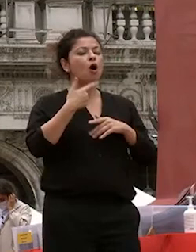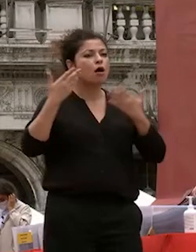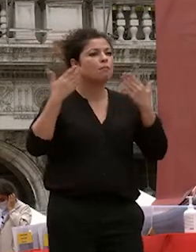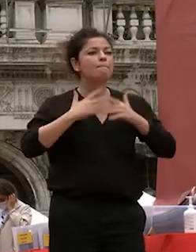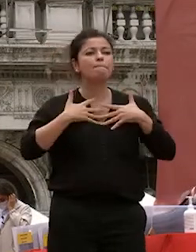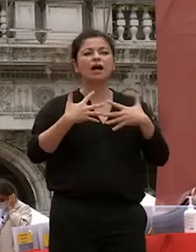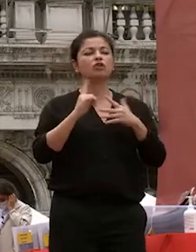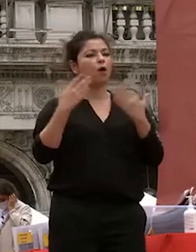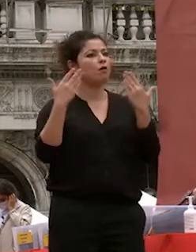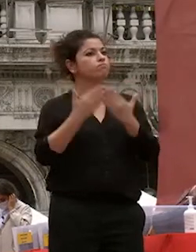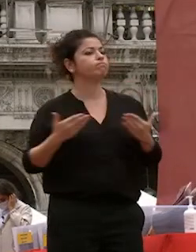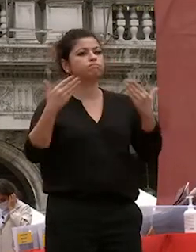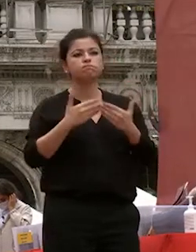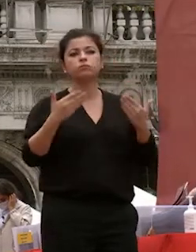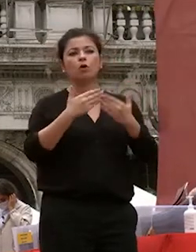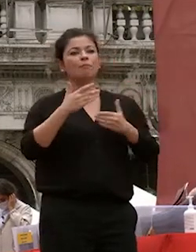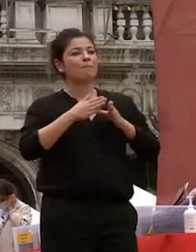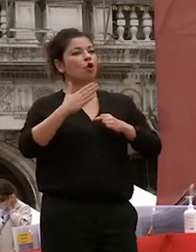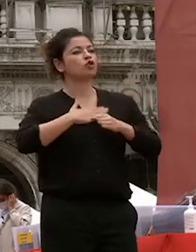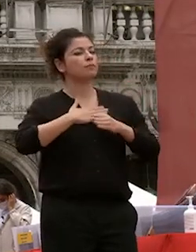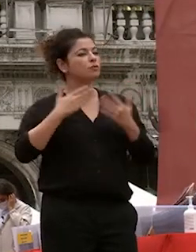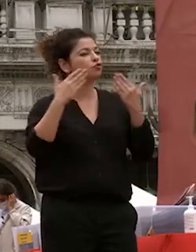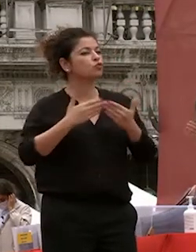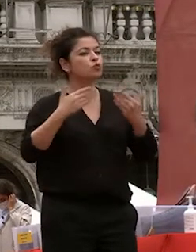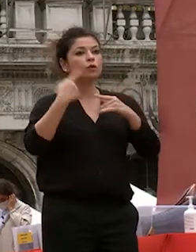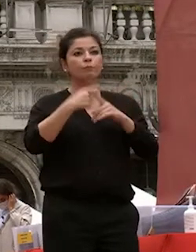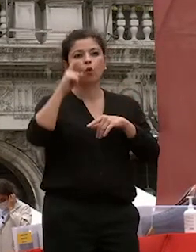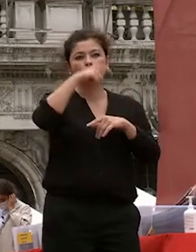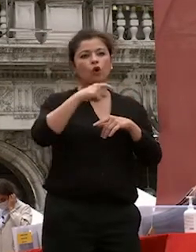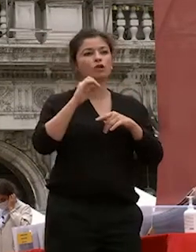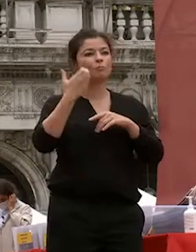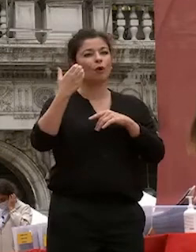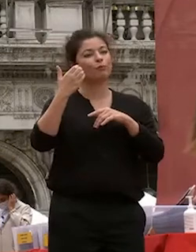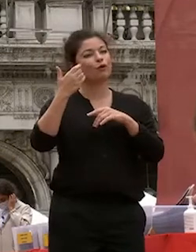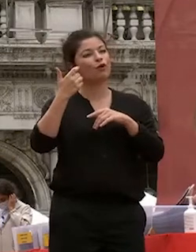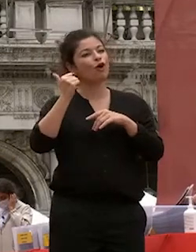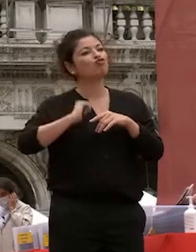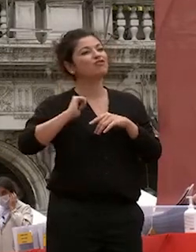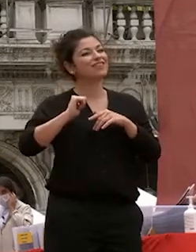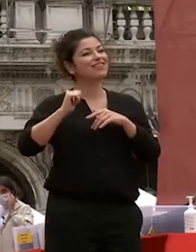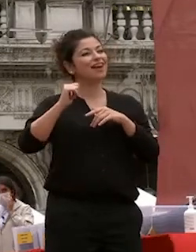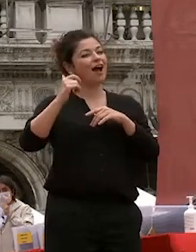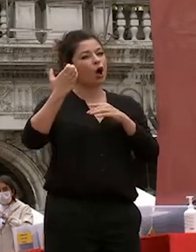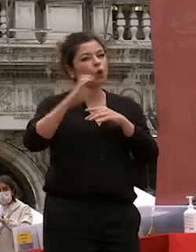e la curiosità per un grande paese a civiltà antica tutta da scoprire